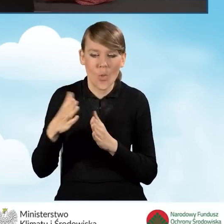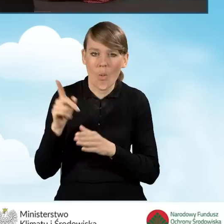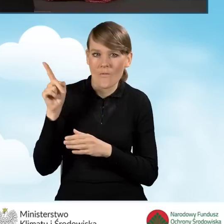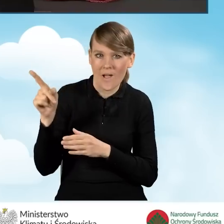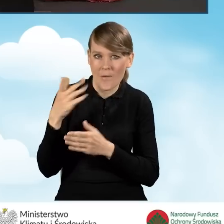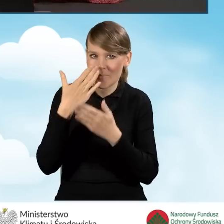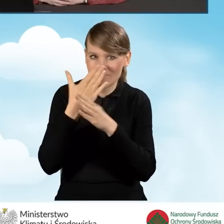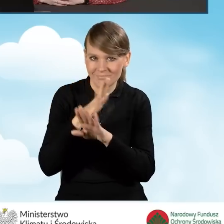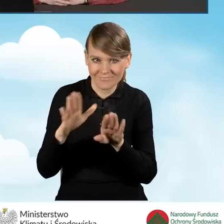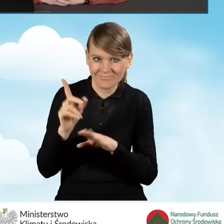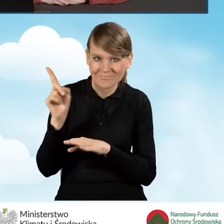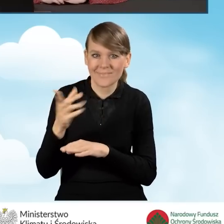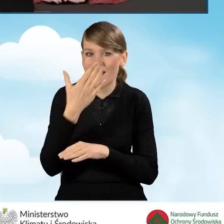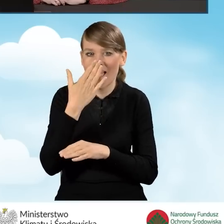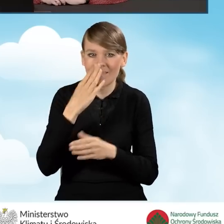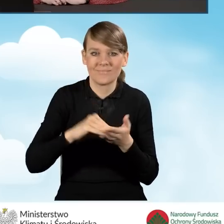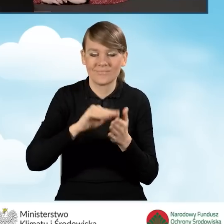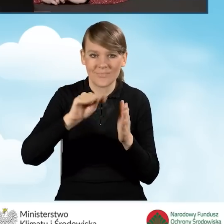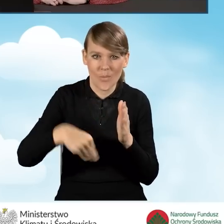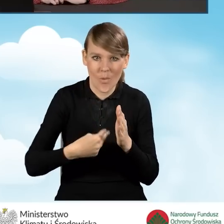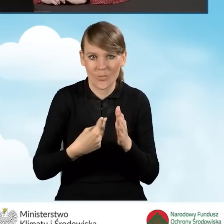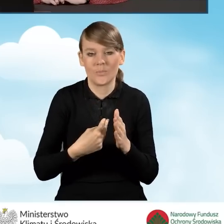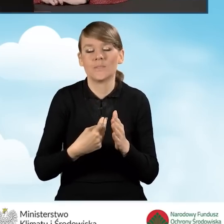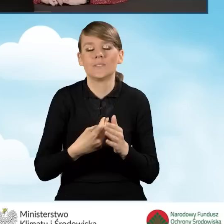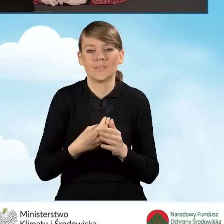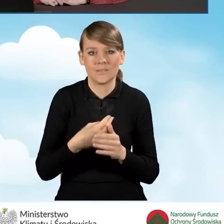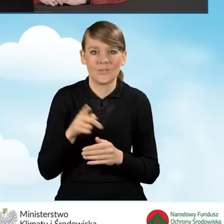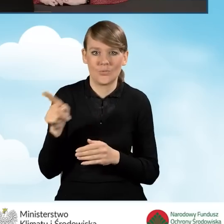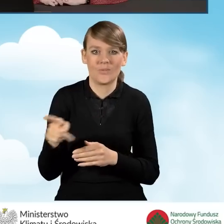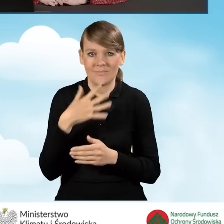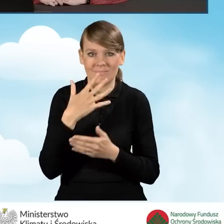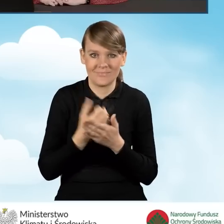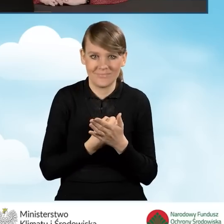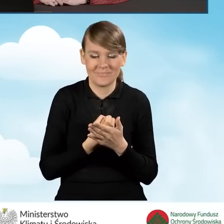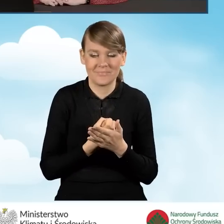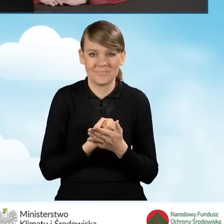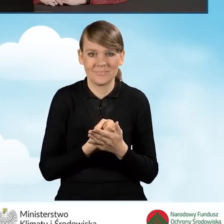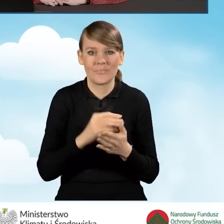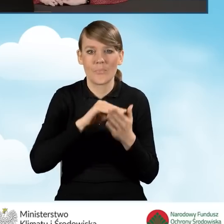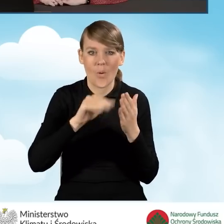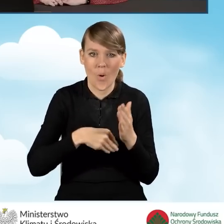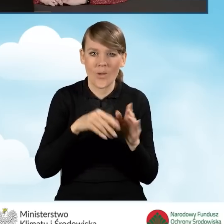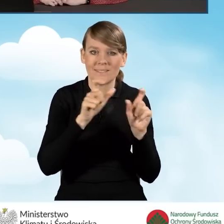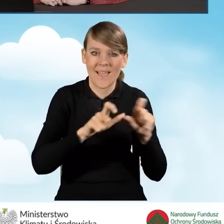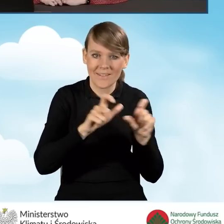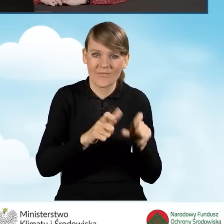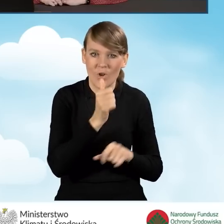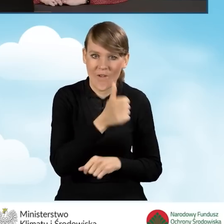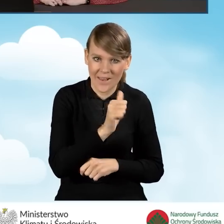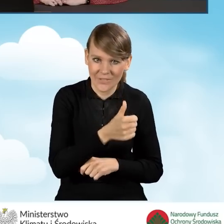jak wygląda podpisywanie wniosku za pomocą podpisu certyfikatem kwalifikowanym,